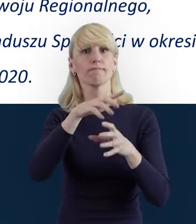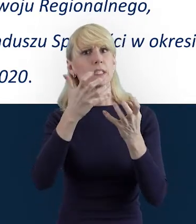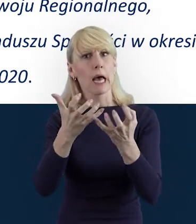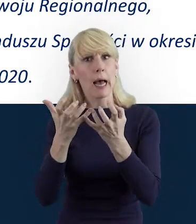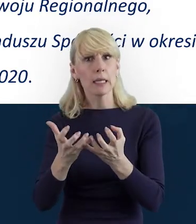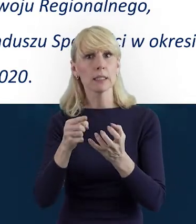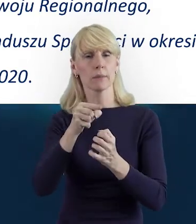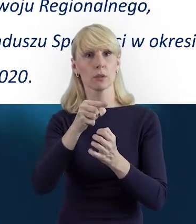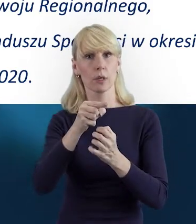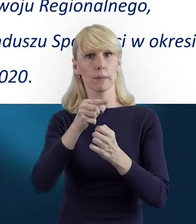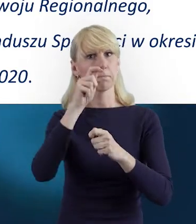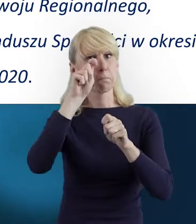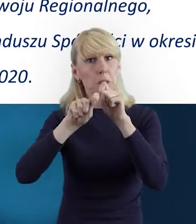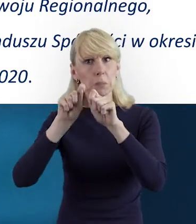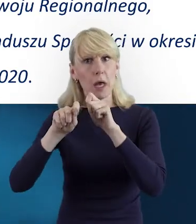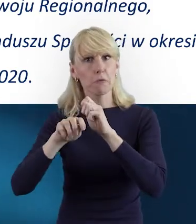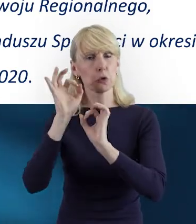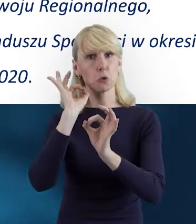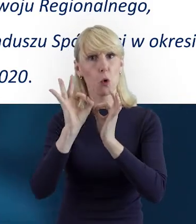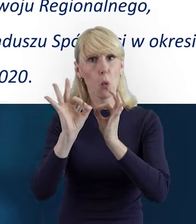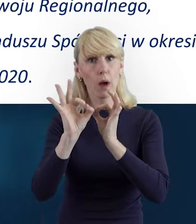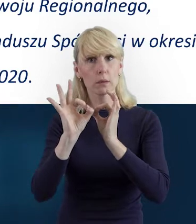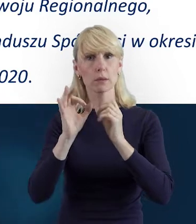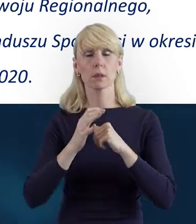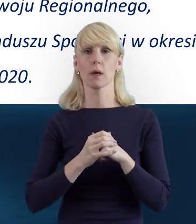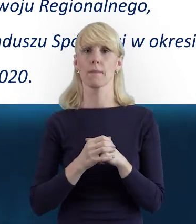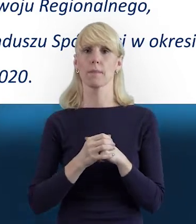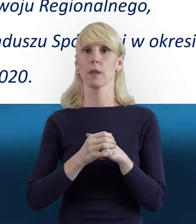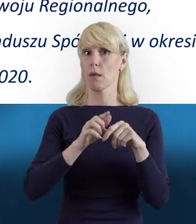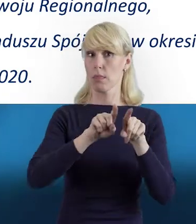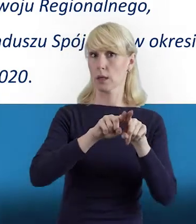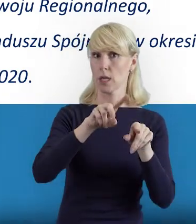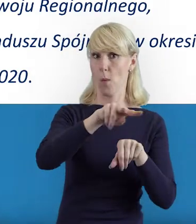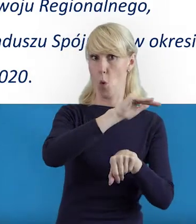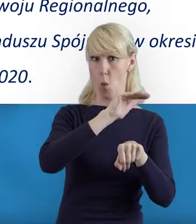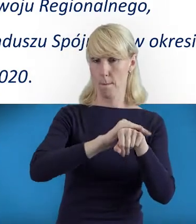żeby studiować zarówno umowę, jak i wytyczne.